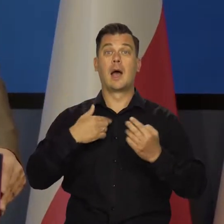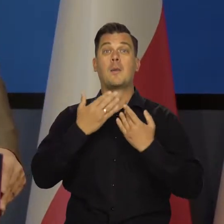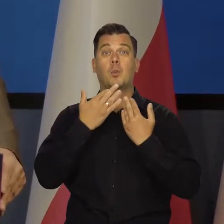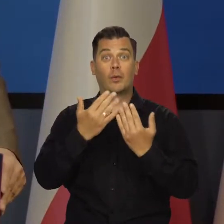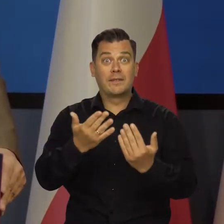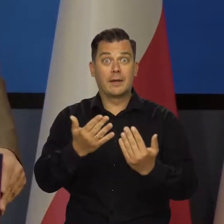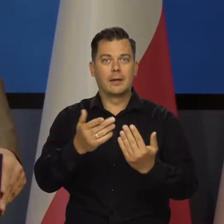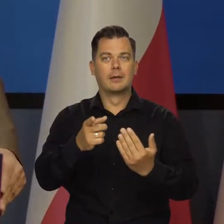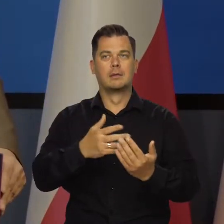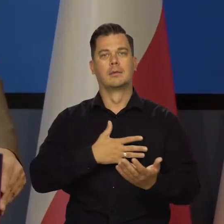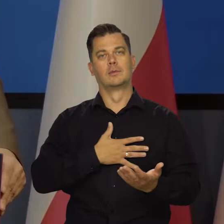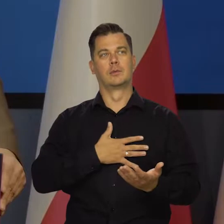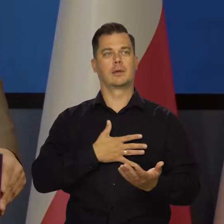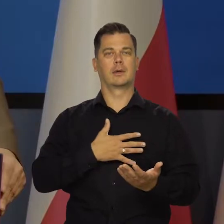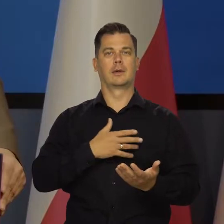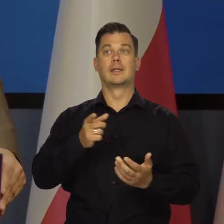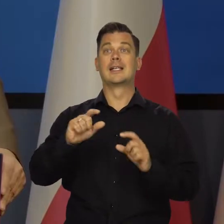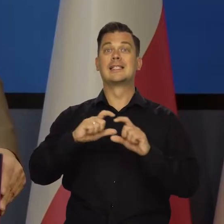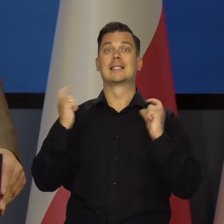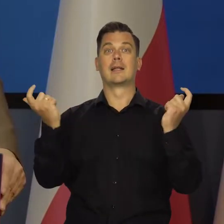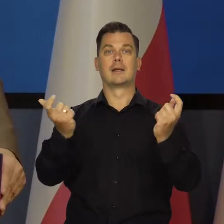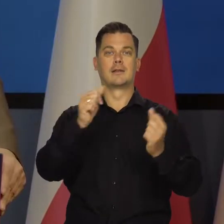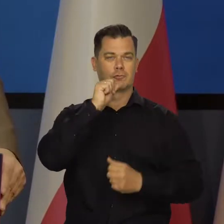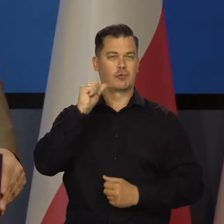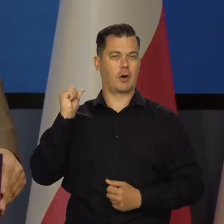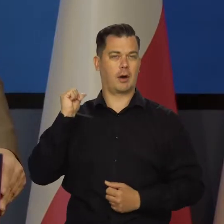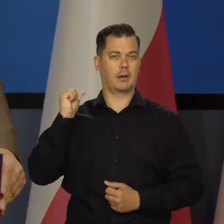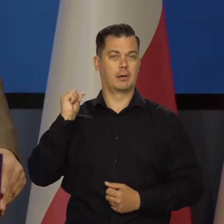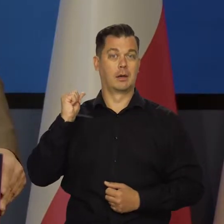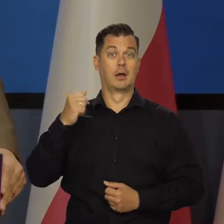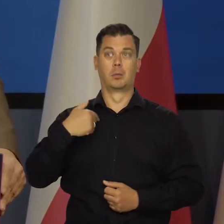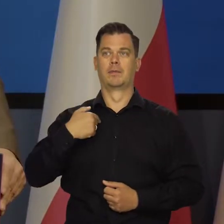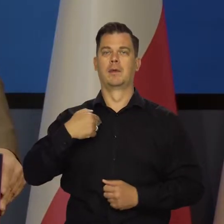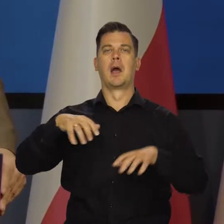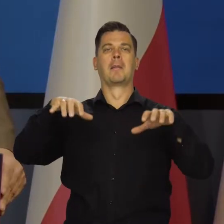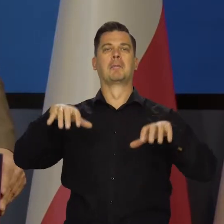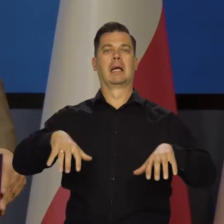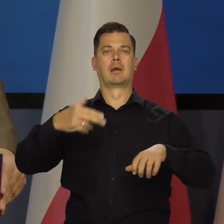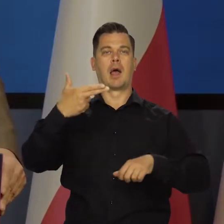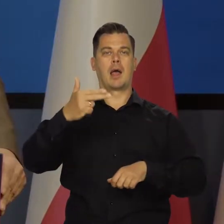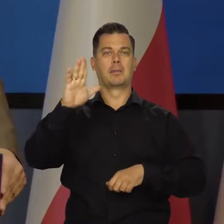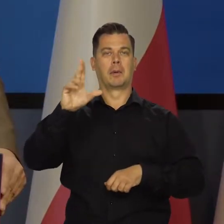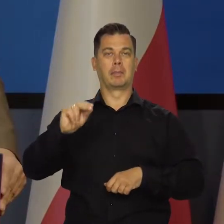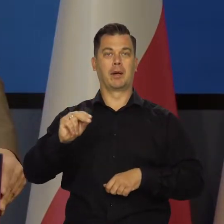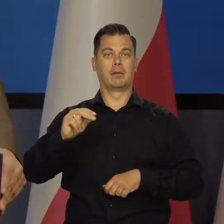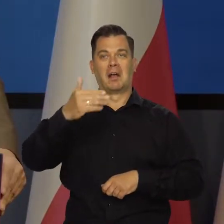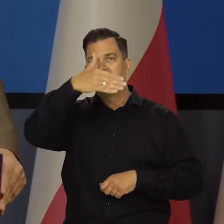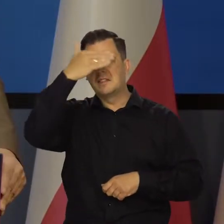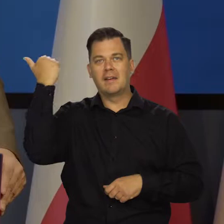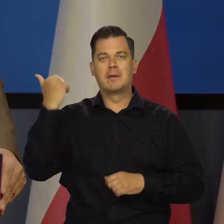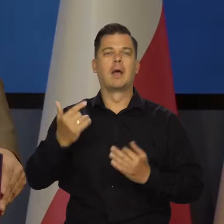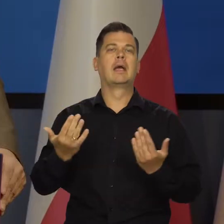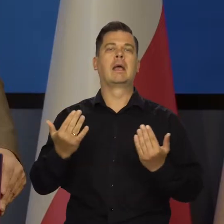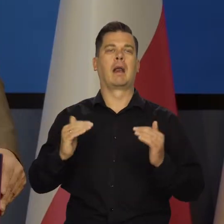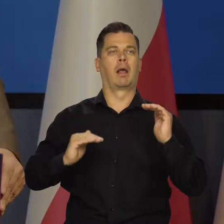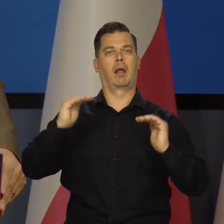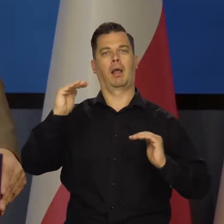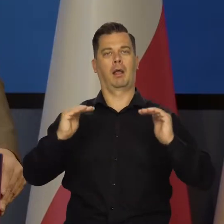Jak ja to mówię, to nie po to, żeby potem, nawet jak wczoraj w Senacie wskazywać, że prezes NBP i wiceprezes nie mają pojęcia,